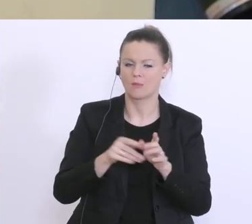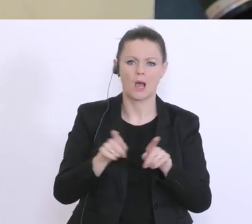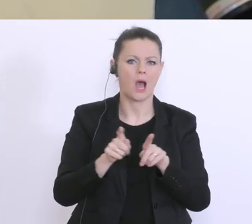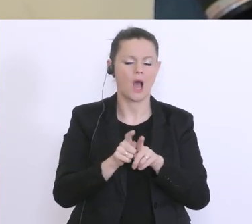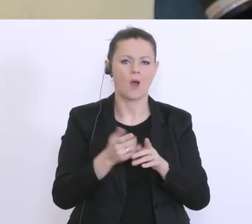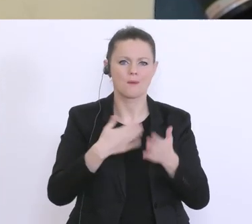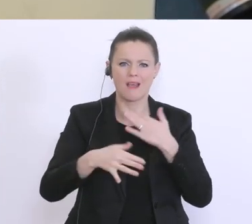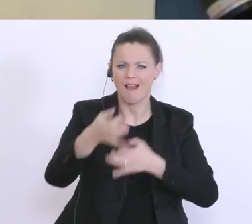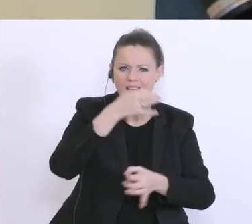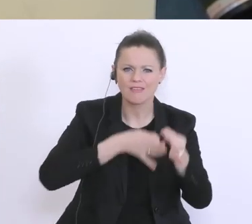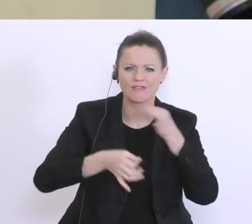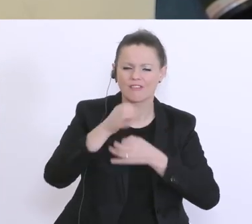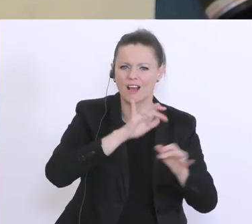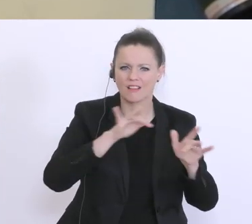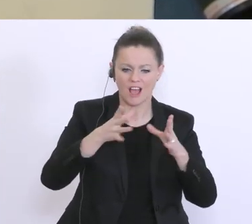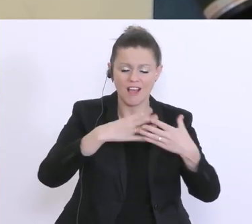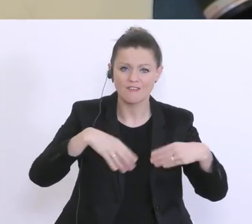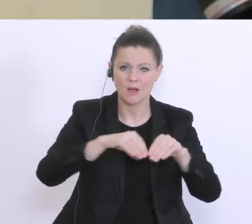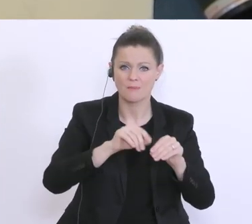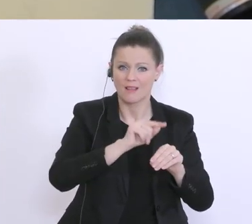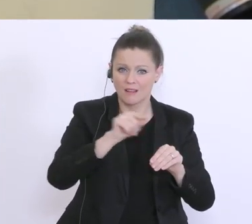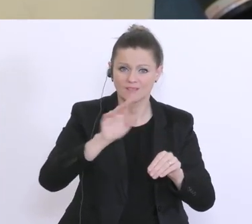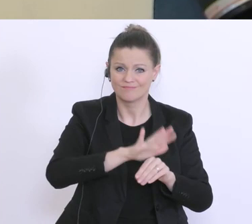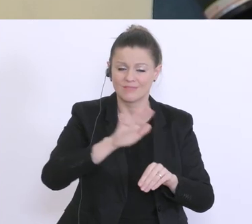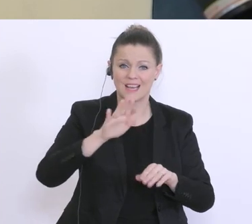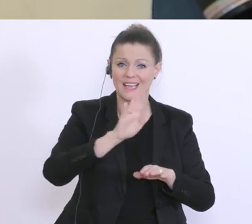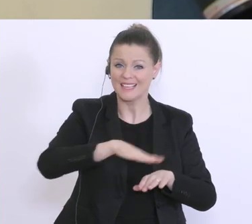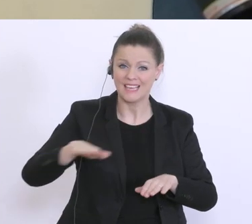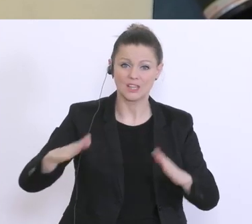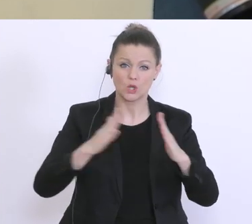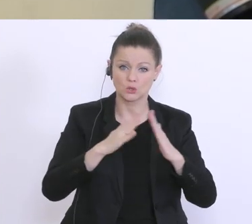auch von Familien deren Kinder ja zu Hause auch Hausübungen machen sollen,